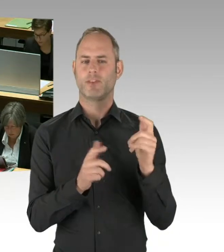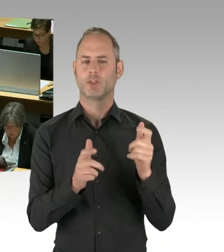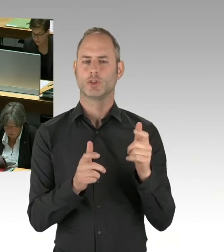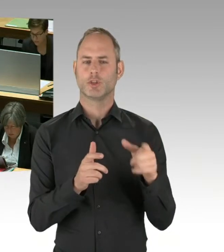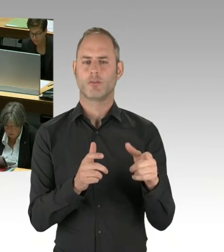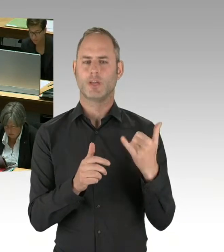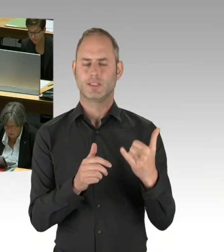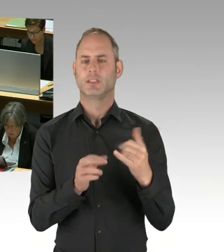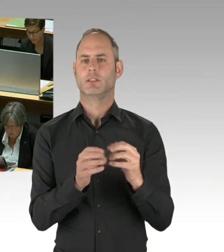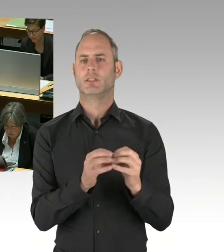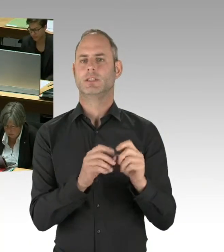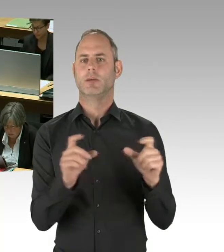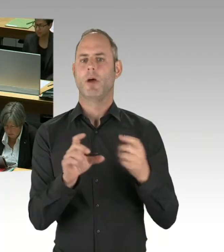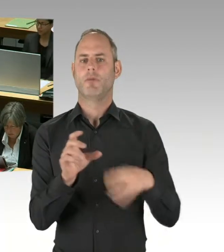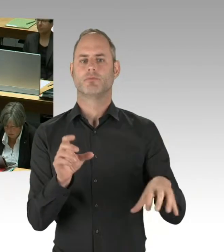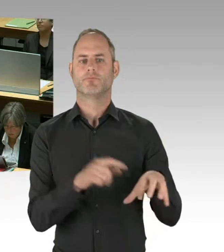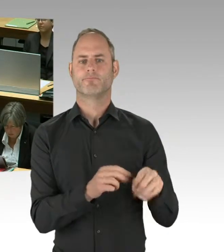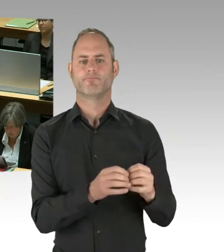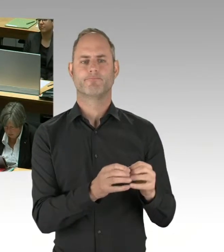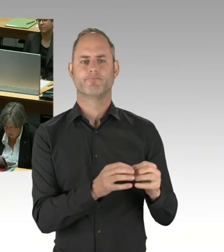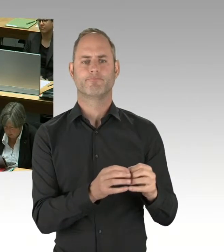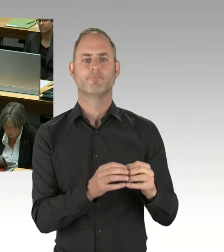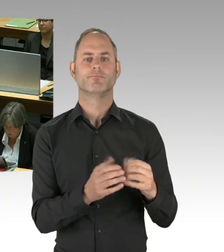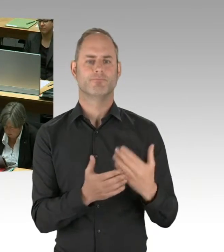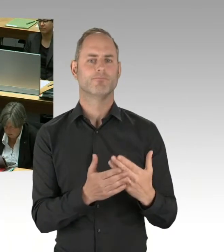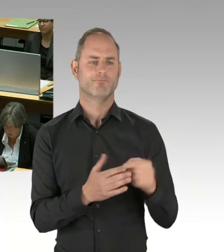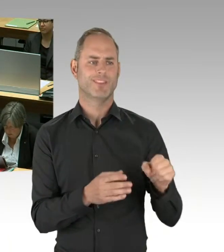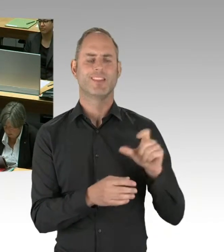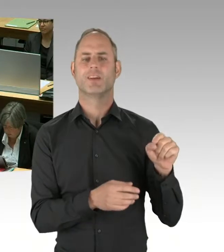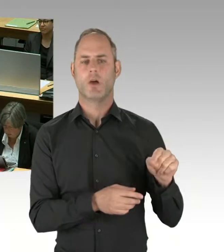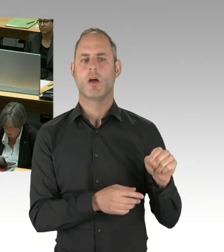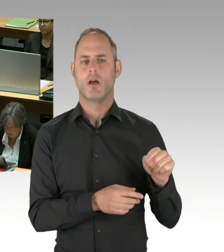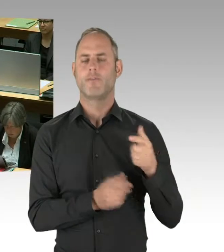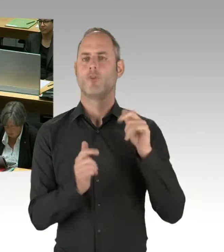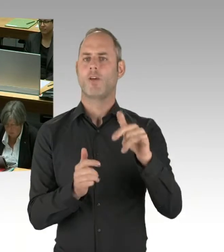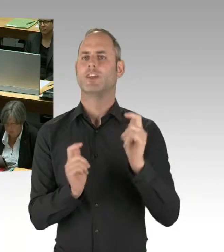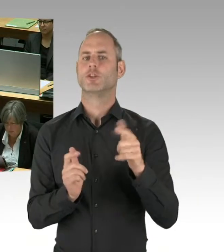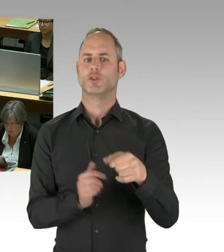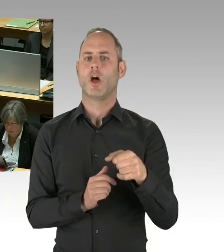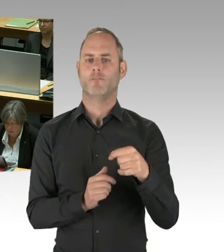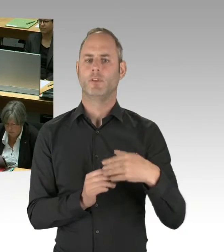wird auch über dieses Thema berichtet. Der Kernpunkt dessen, womit sich die Flughafengesellschaft gegenwärtig beschäftigt,